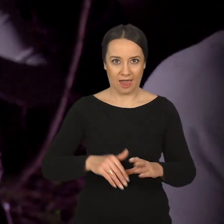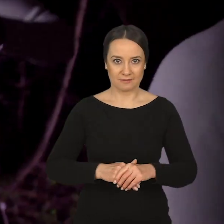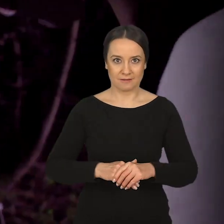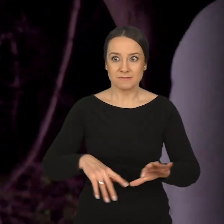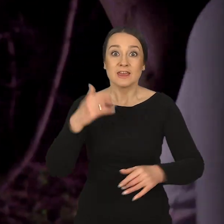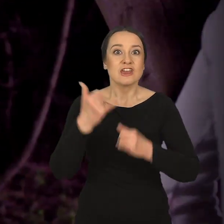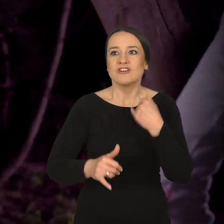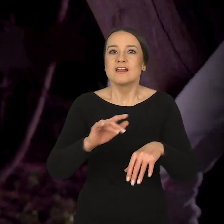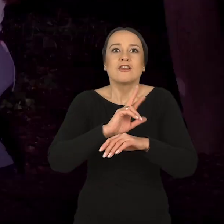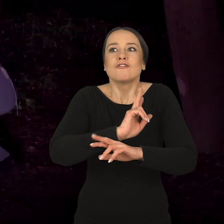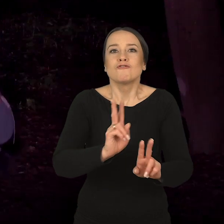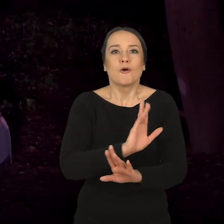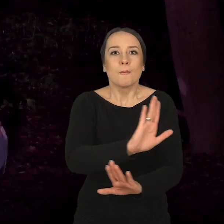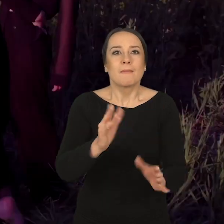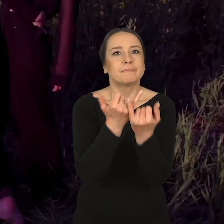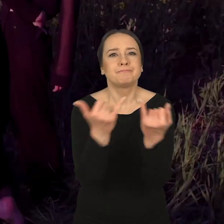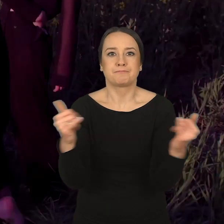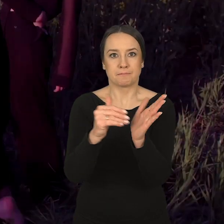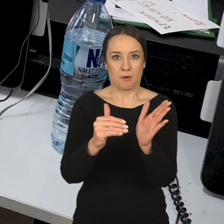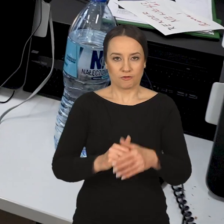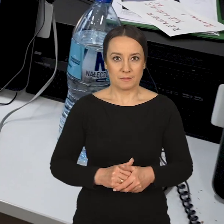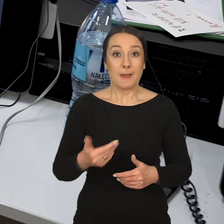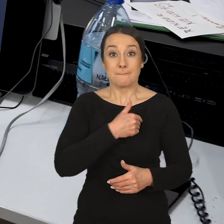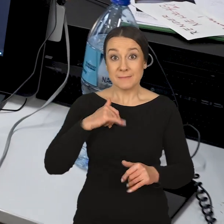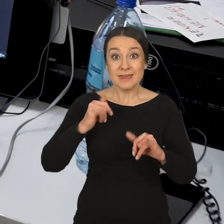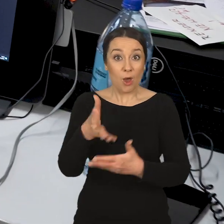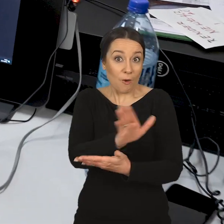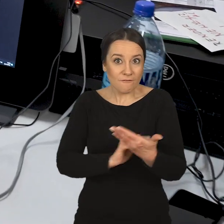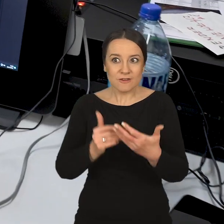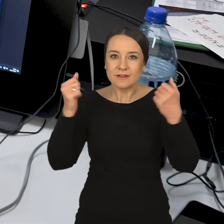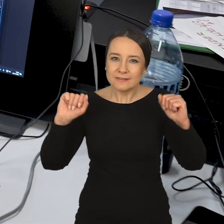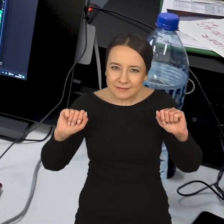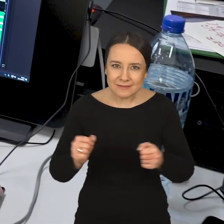na wszystkie bardzo różne potrzeby naszych studentów. Nadal mówi Marcin Dymek: Jako wydział staramy się